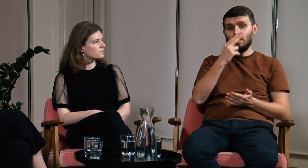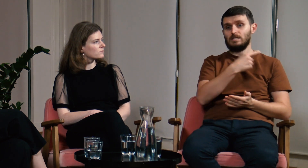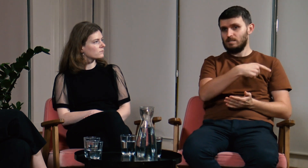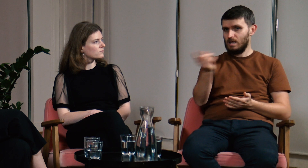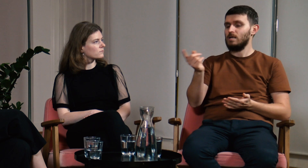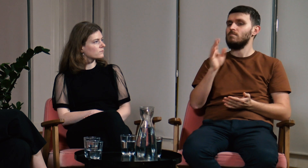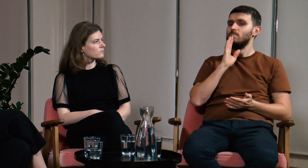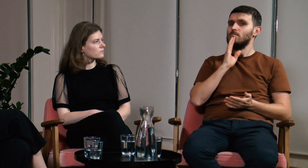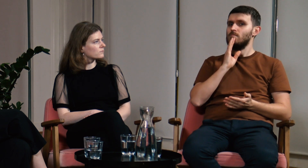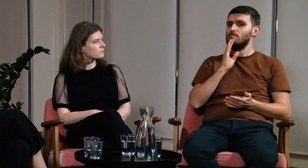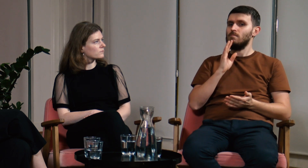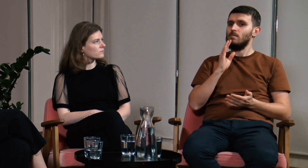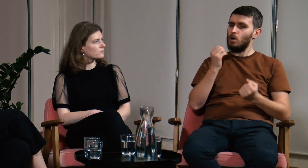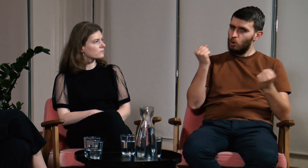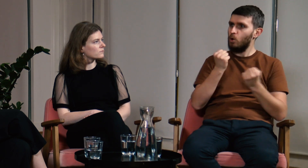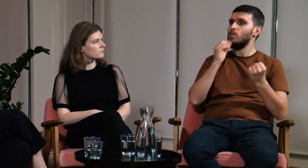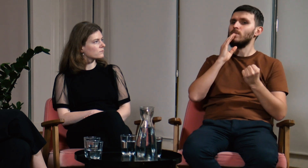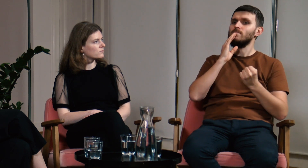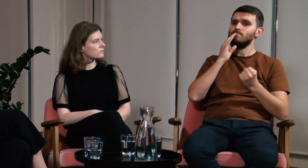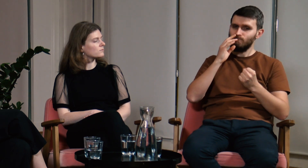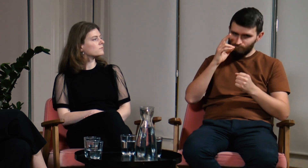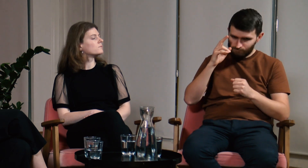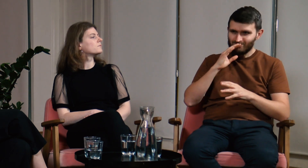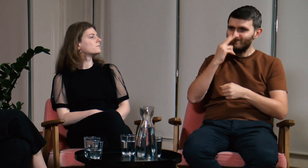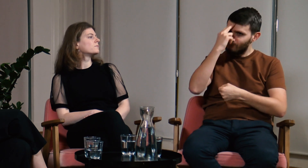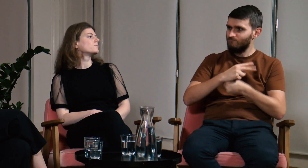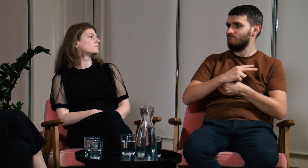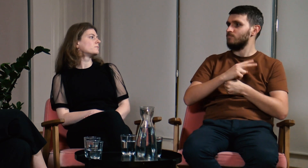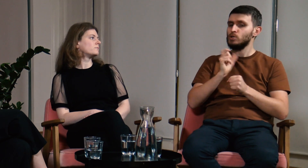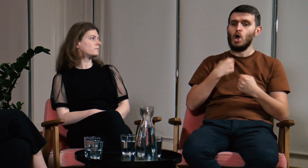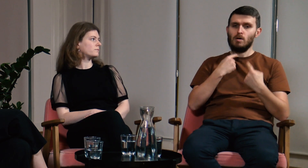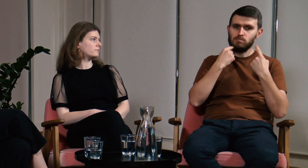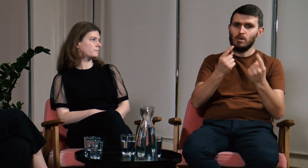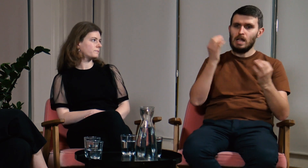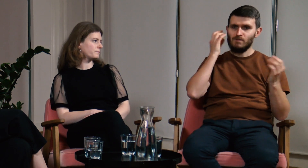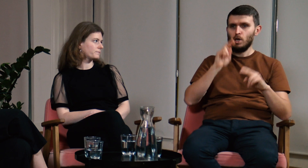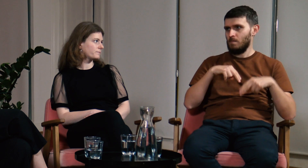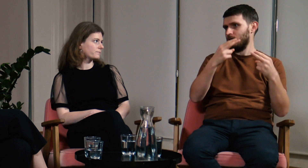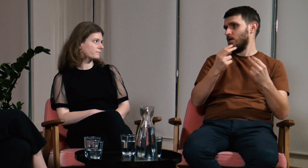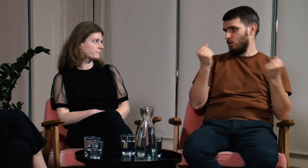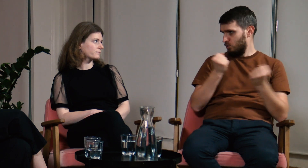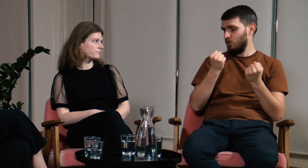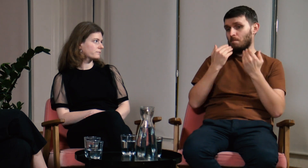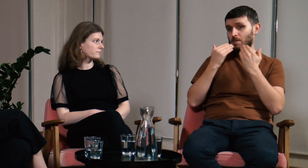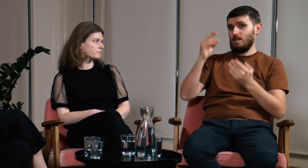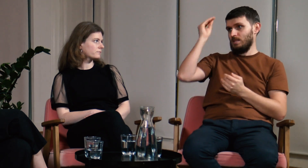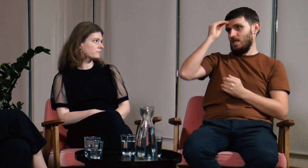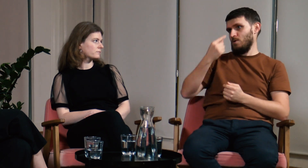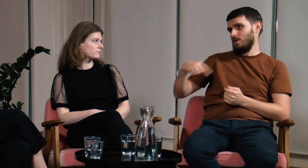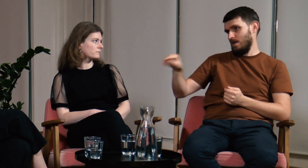Myślę że dzięki temu właśnie uczestnicy mi ufali, ponieważ przekazywałem im wiarygodne informacje.